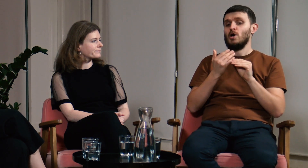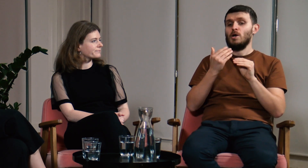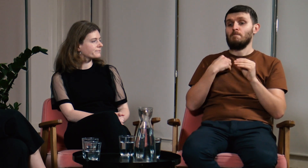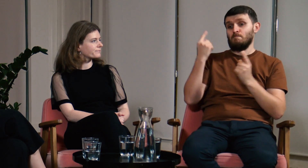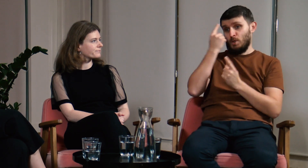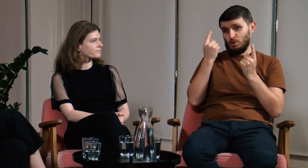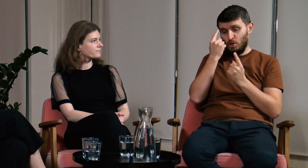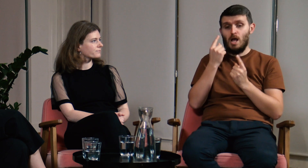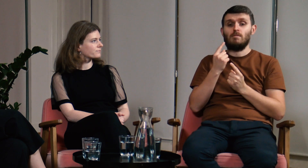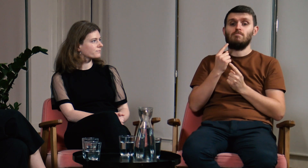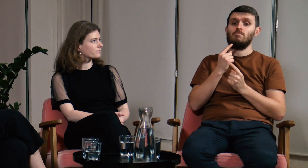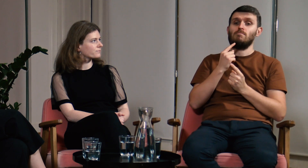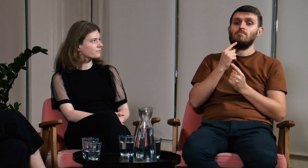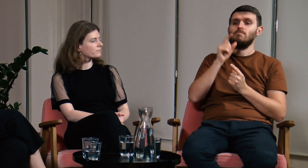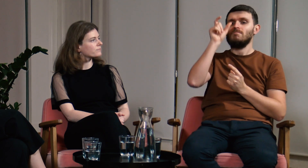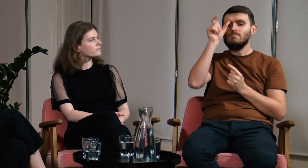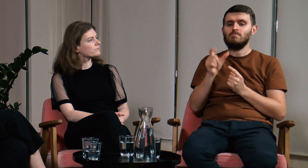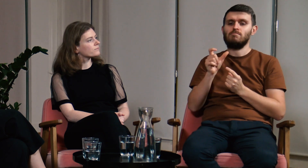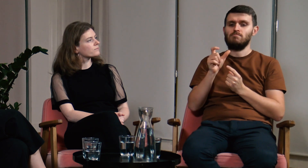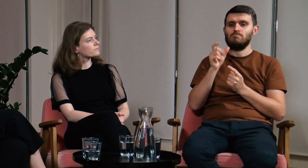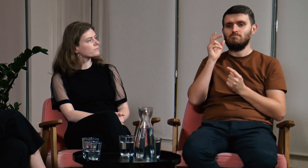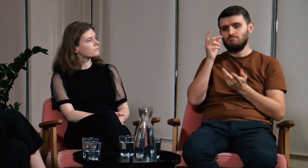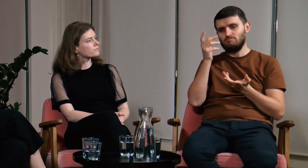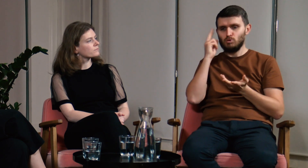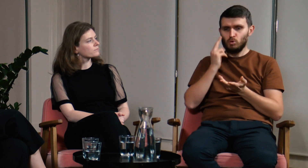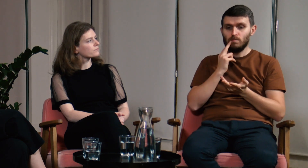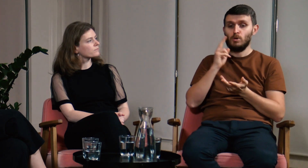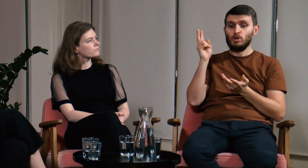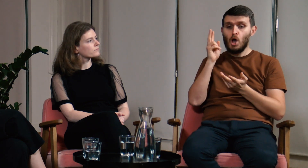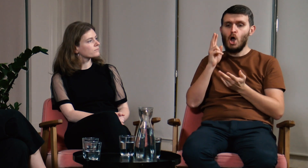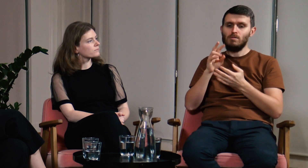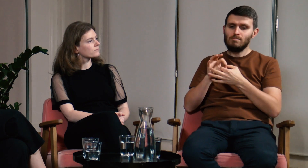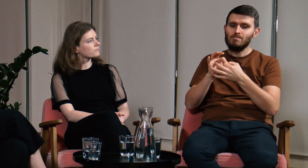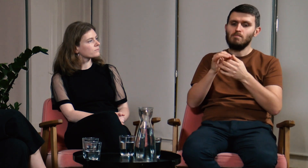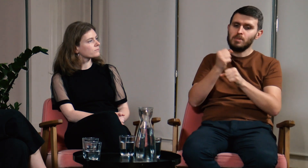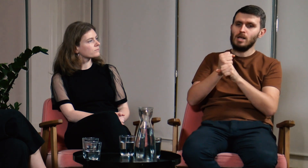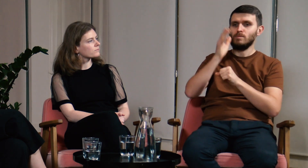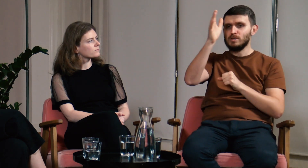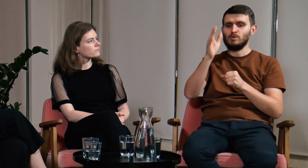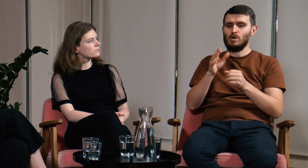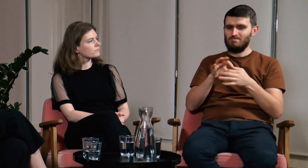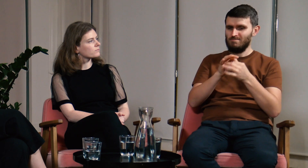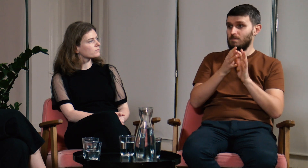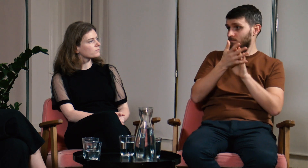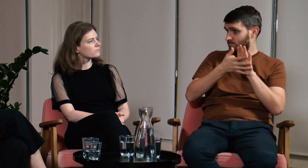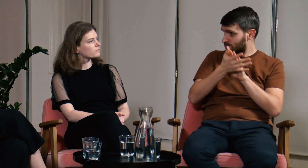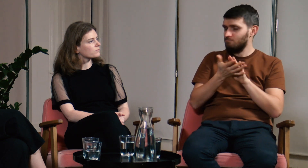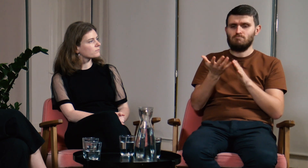Myślę, że osoby Głuche, które wiążą swoją przyszłość zawodową z językiem migowym,